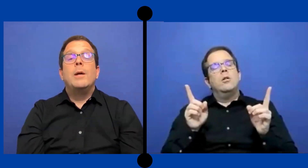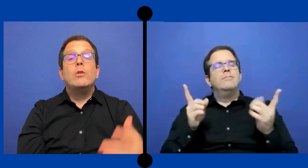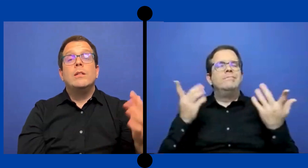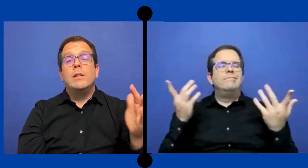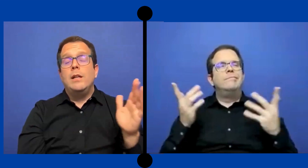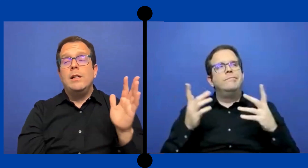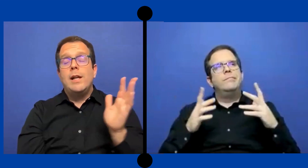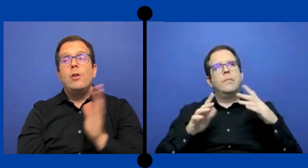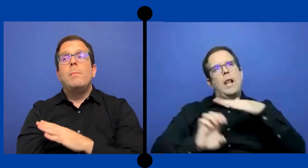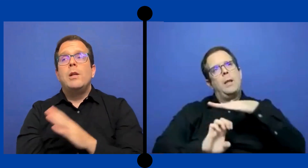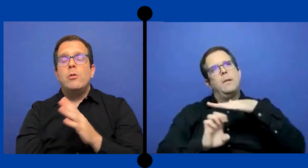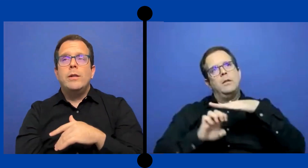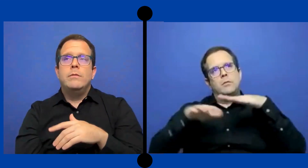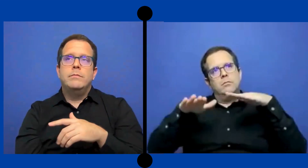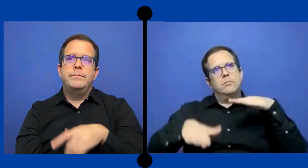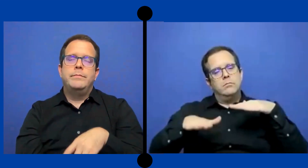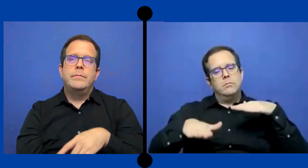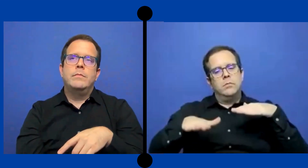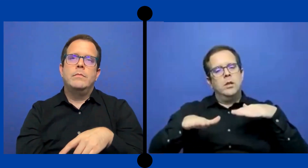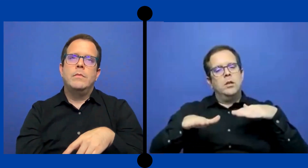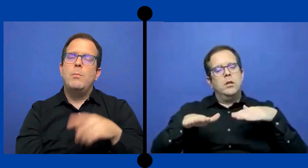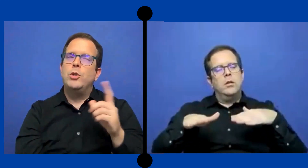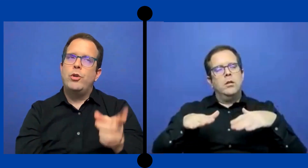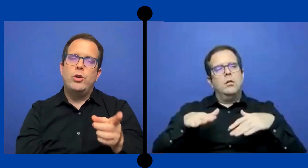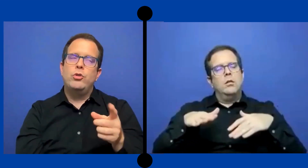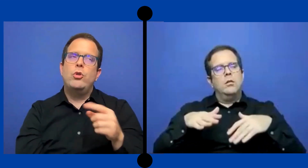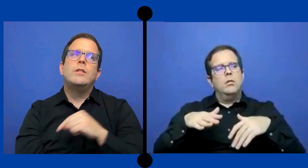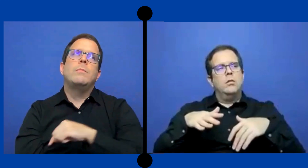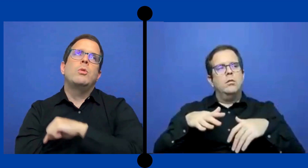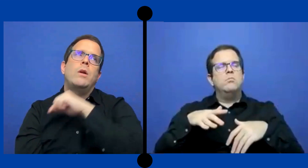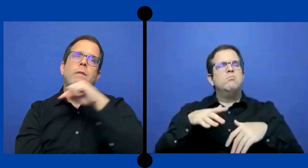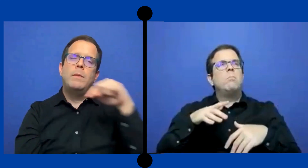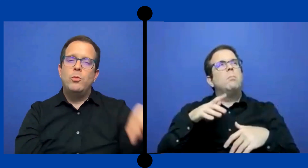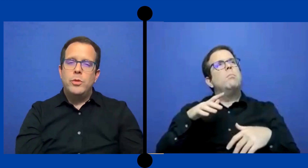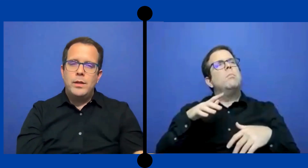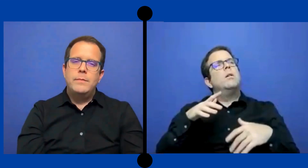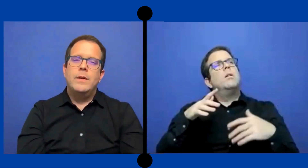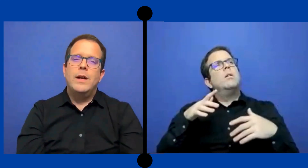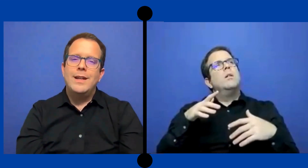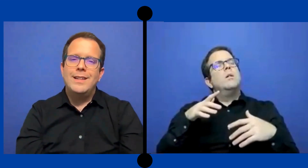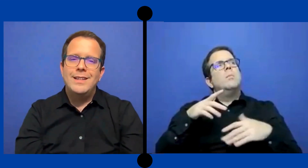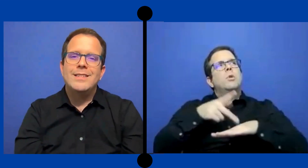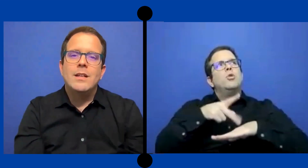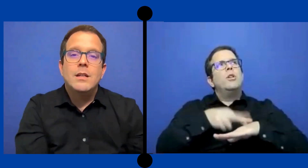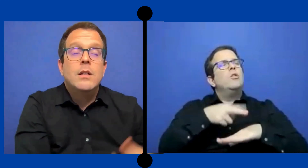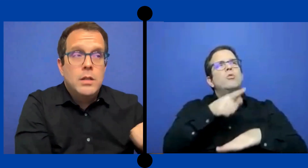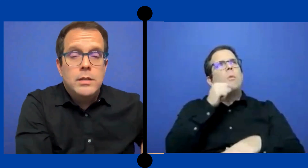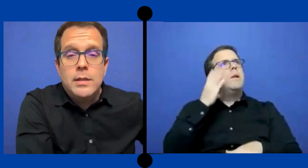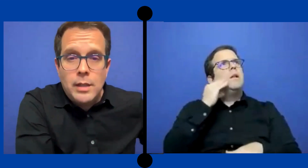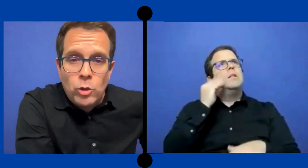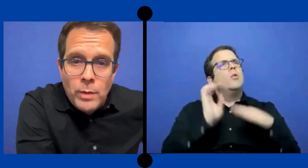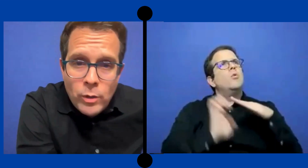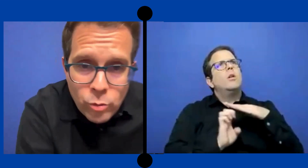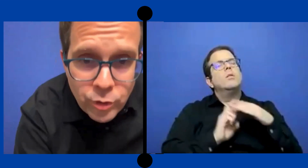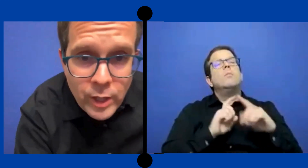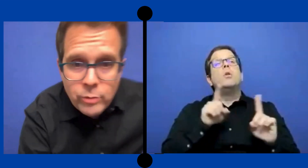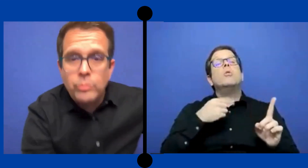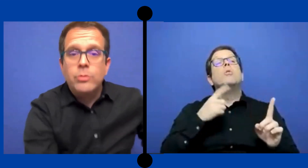Pero en grados menores, en Puerto Rico no lo hice pero una vez me mudé aquí ... a Texas sí eh tomado contratos